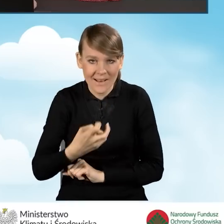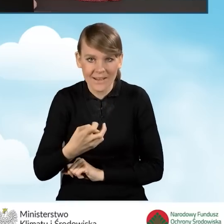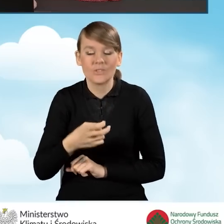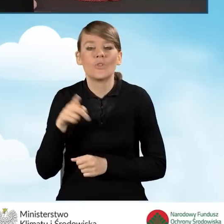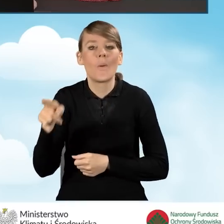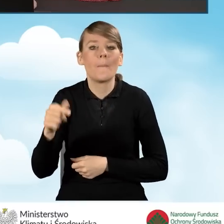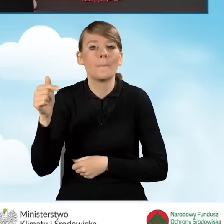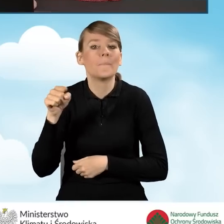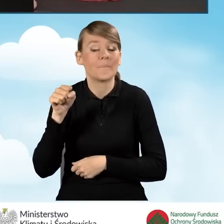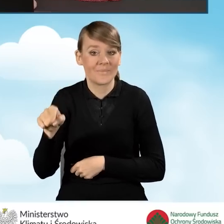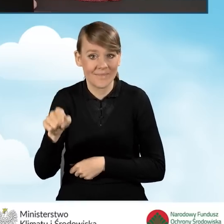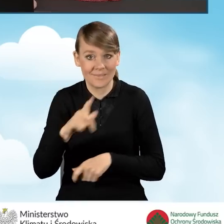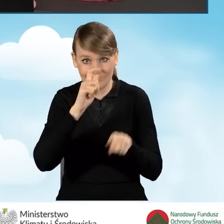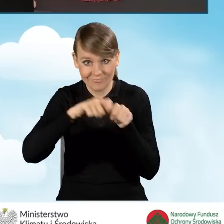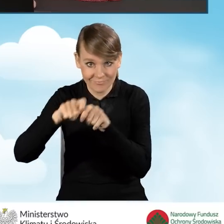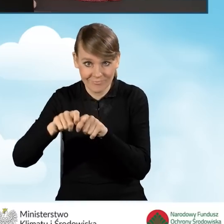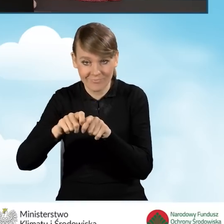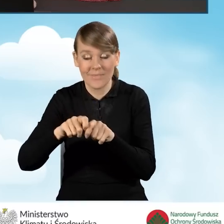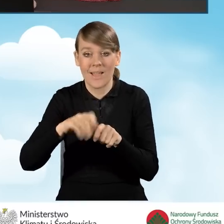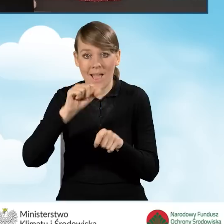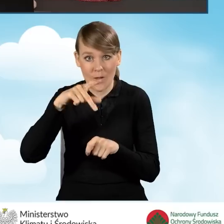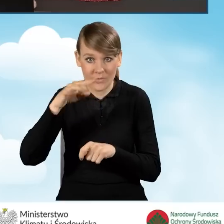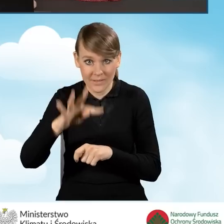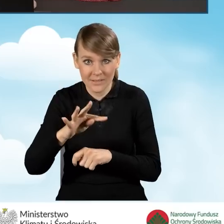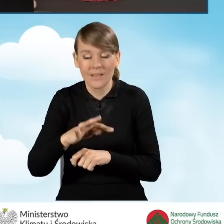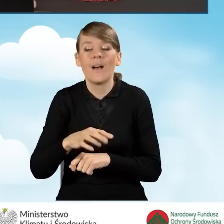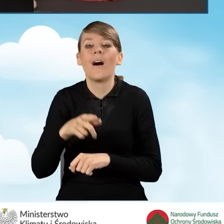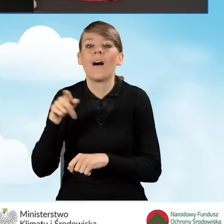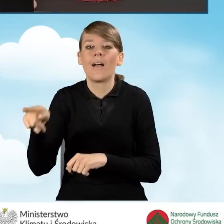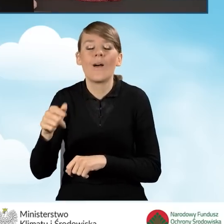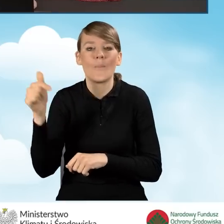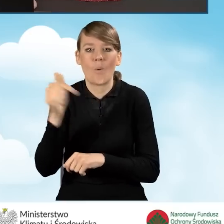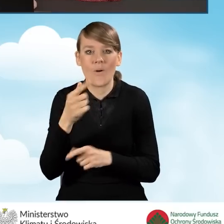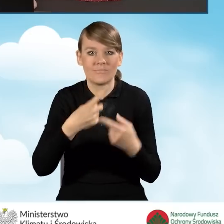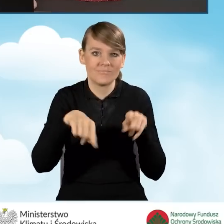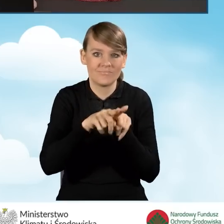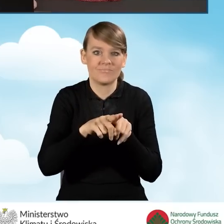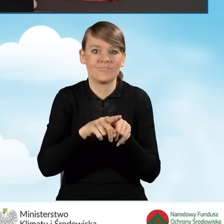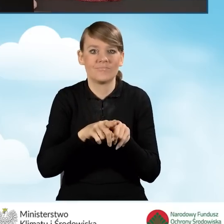z którego to audytu powinien zostać zrealizowany w całości wariant